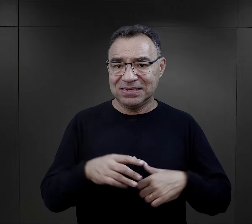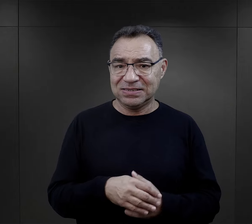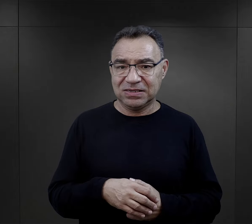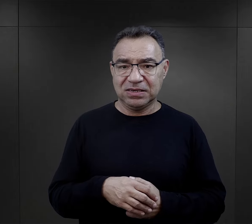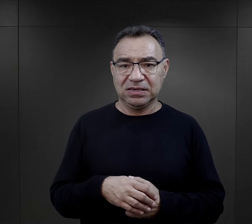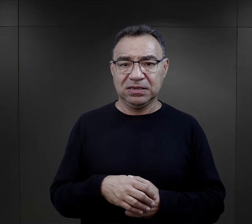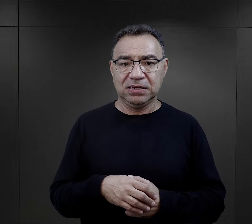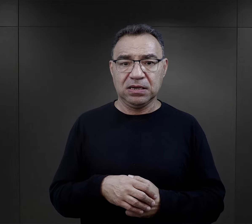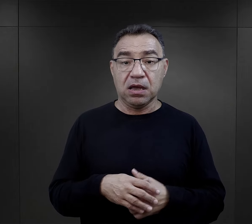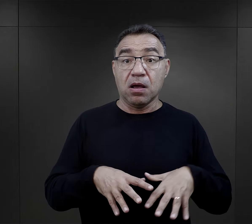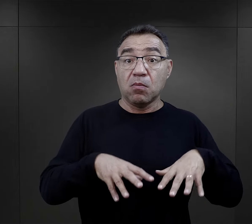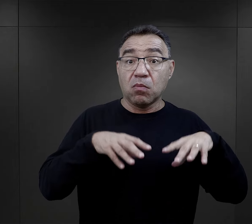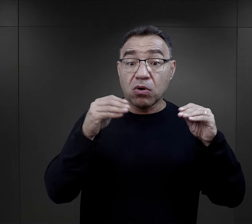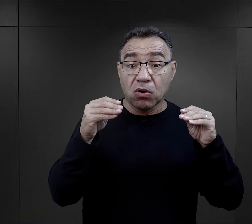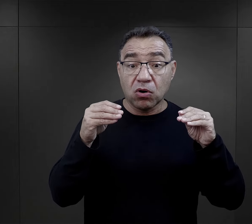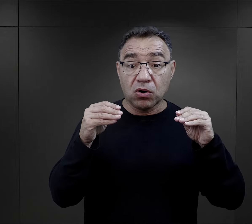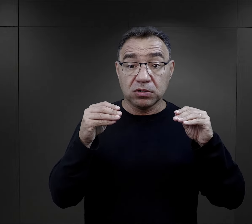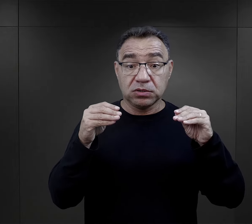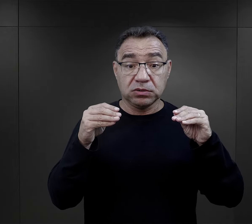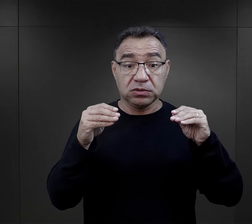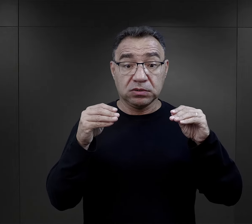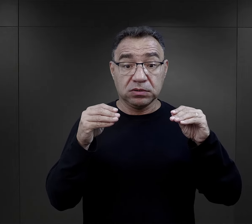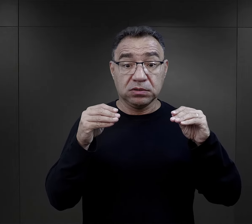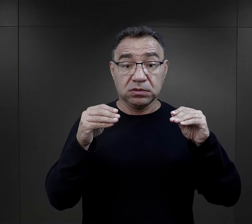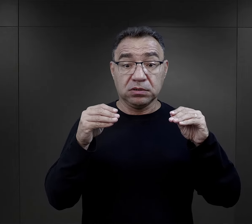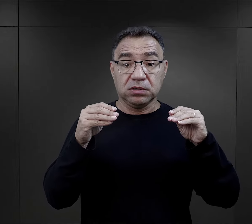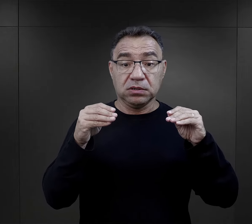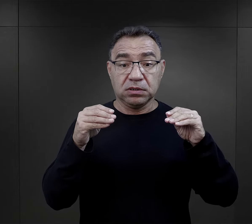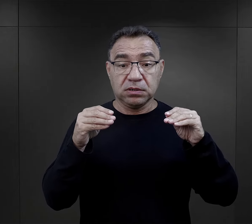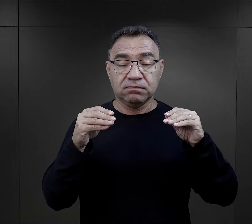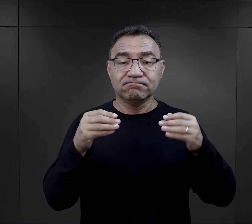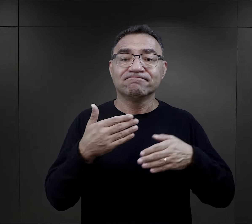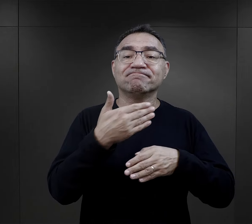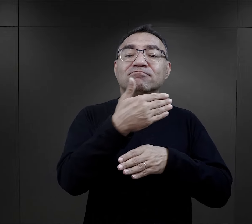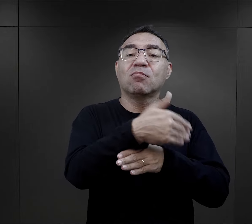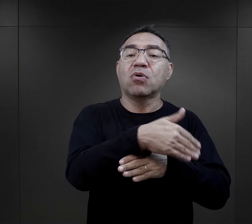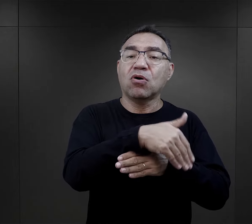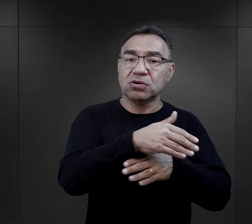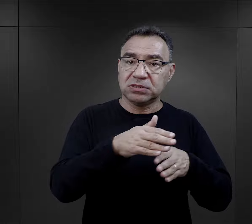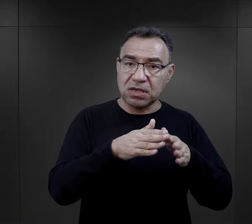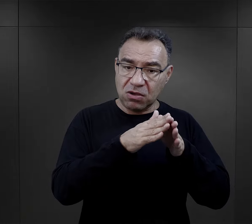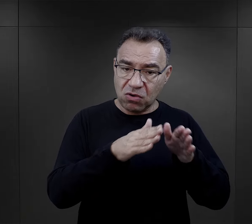W związku z tym te pierwsze - co prawda odbywały się one poza obozem,